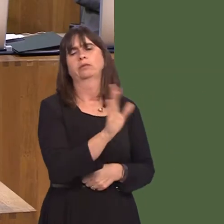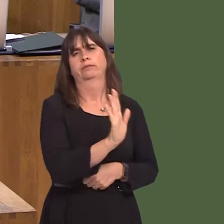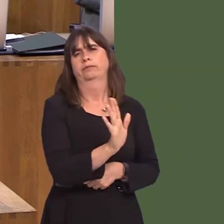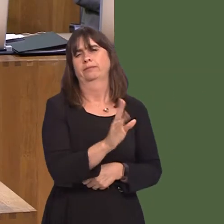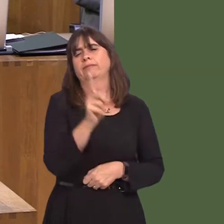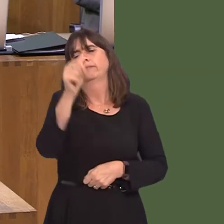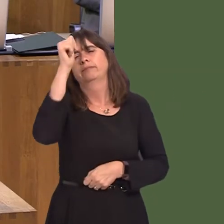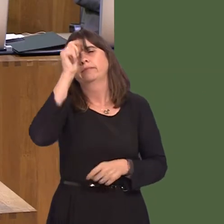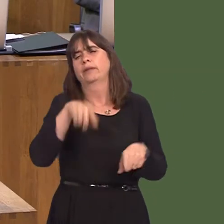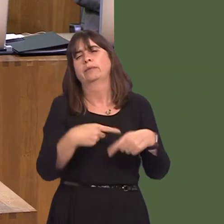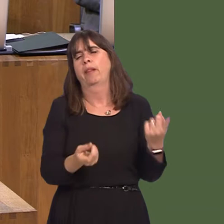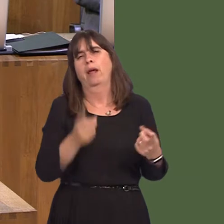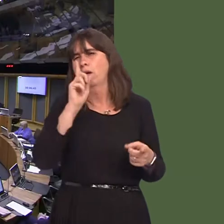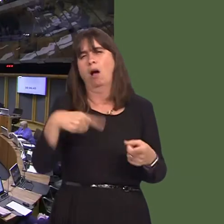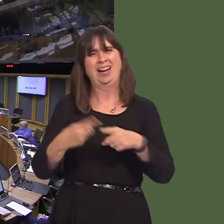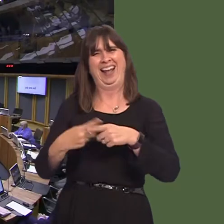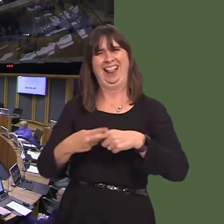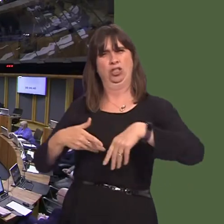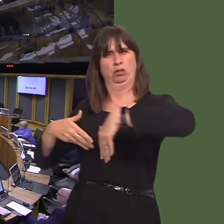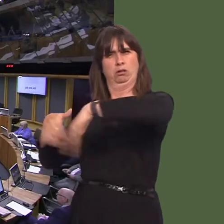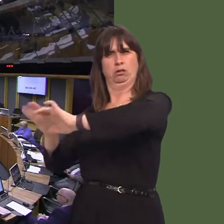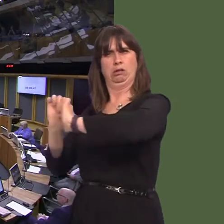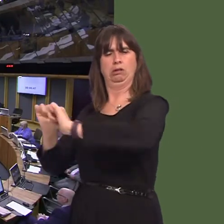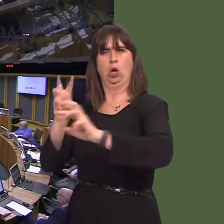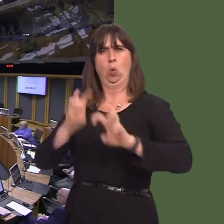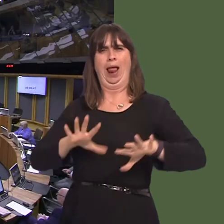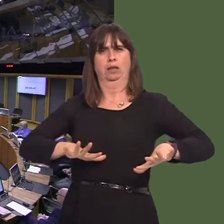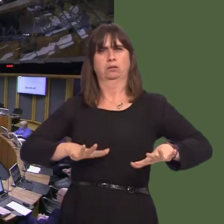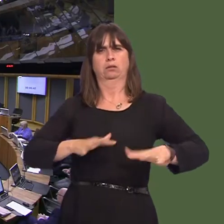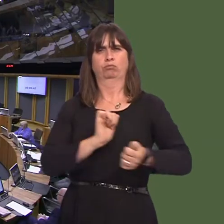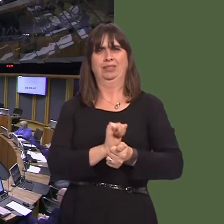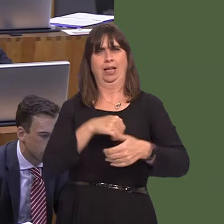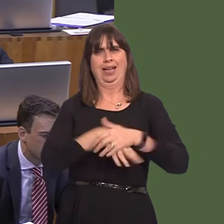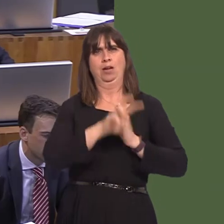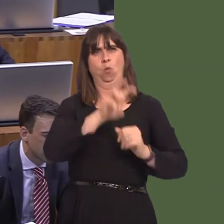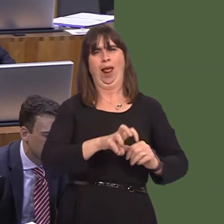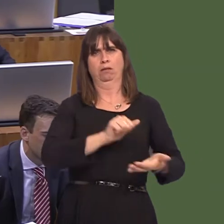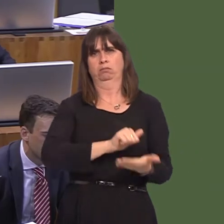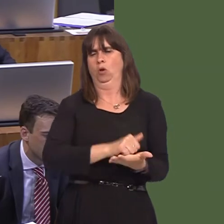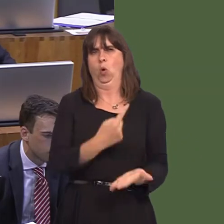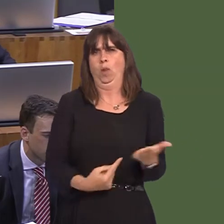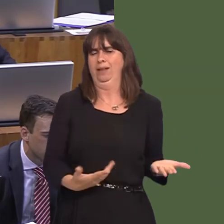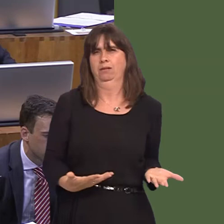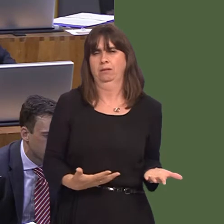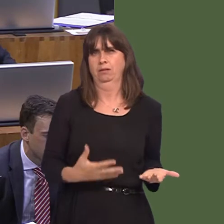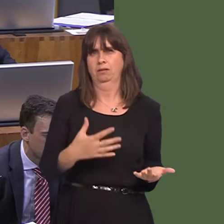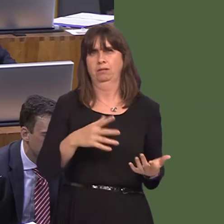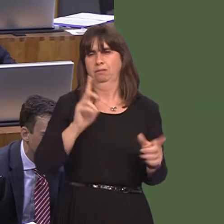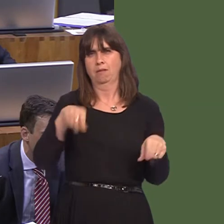the case that only Welsh prisoners can be in Welsh prisons. There are some prisons that don't exist in Wales that need to house Welsh prisonersócategory A prisons, for exampleóand